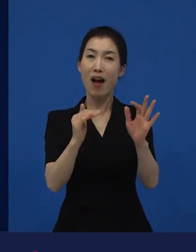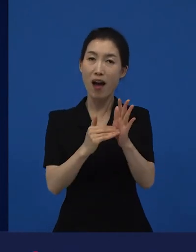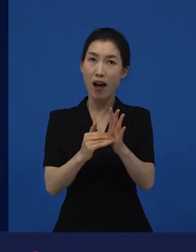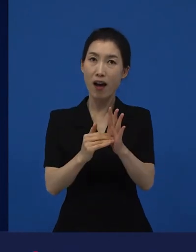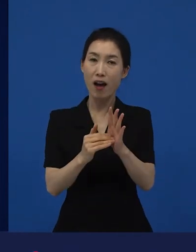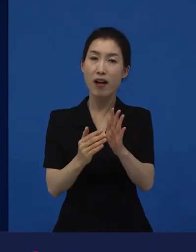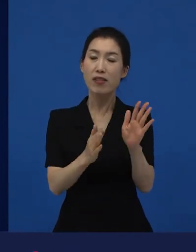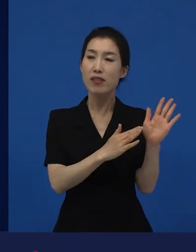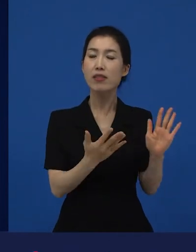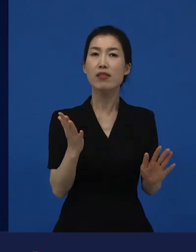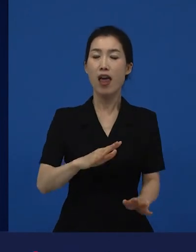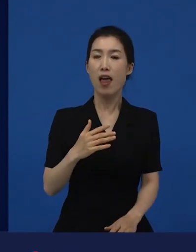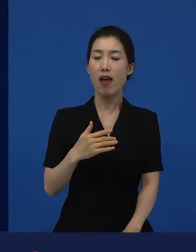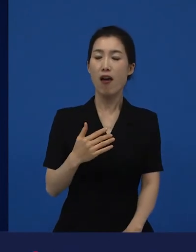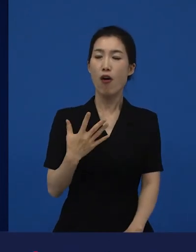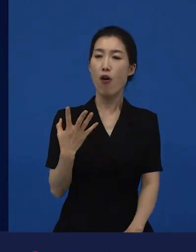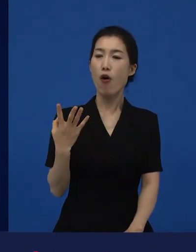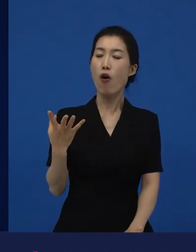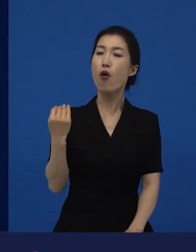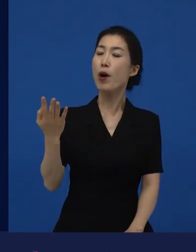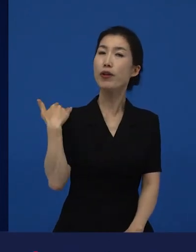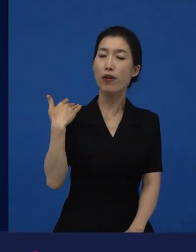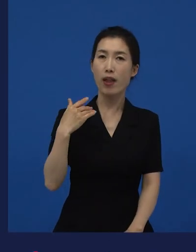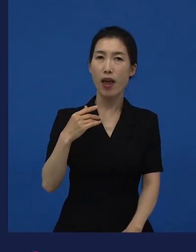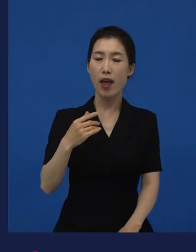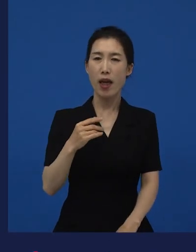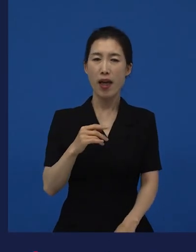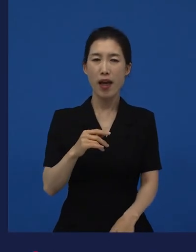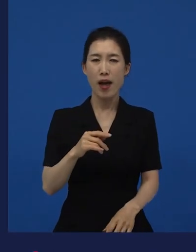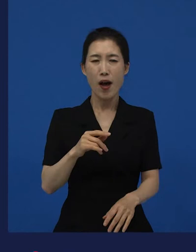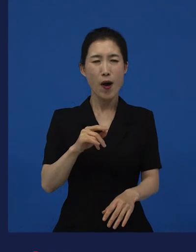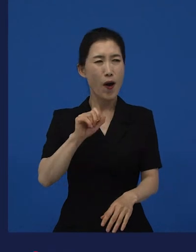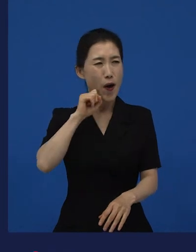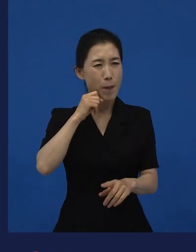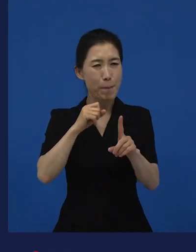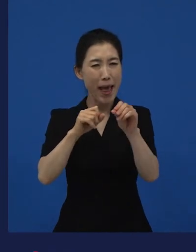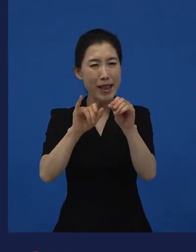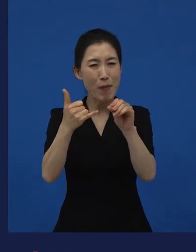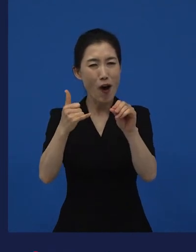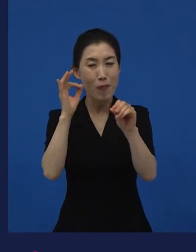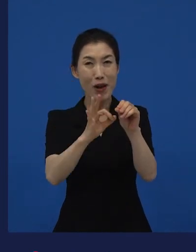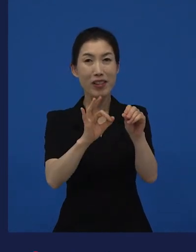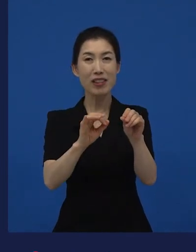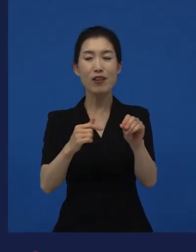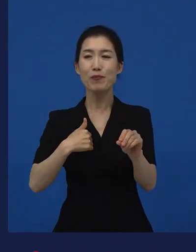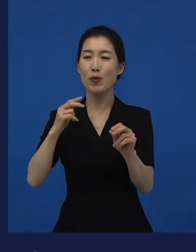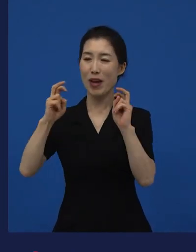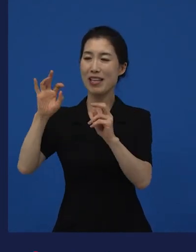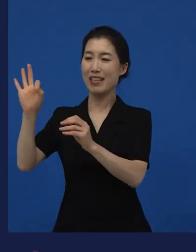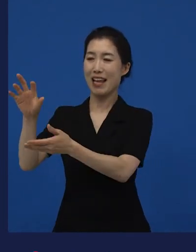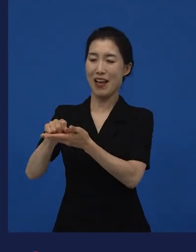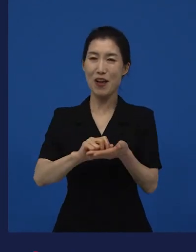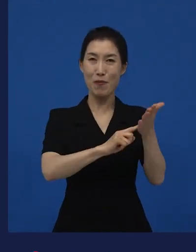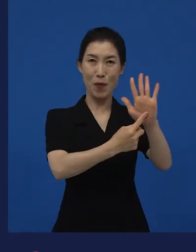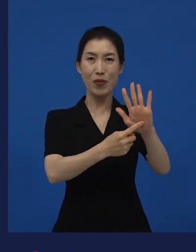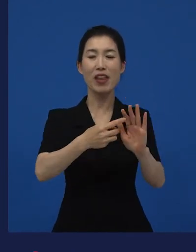얼마 전에 개봉을 했지만 만 명이 겨우 든 이란 영화가 있습니다. 저희가 수입하고 저희가 배급한 작품들 중에